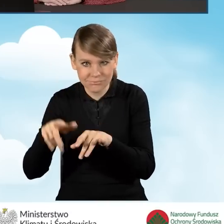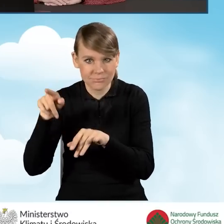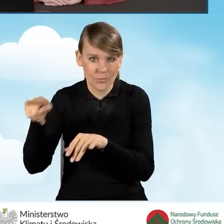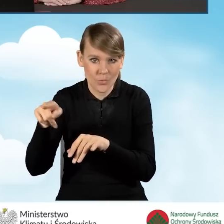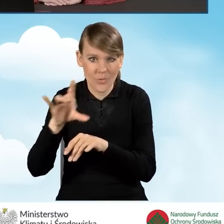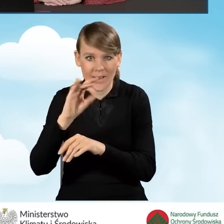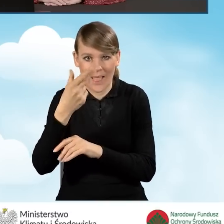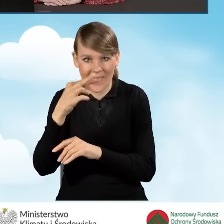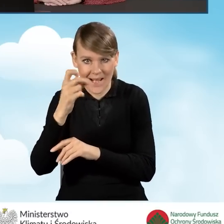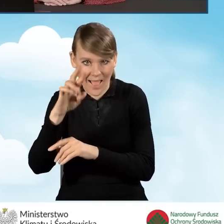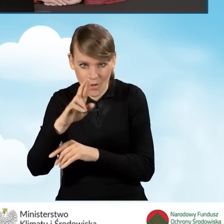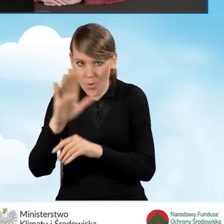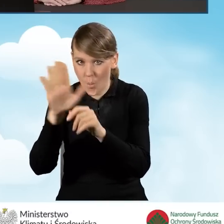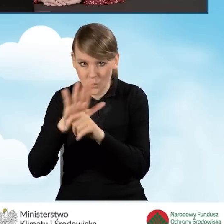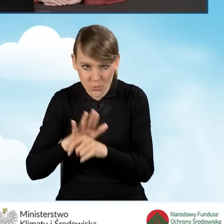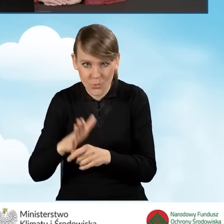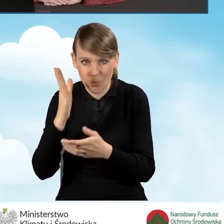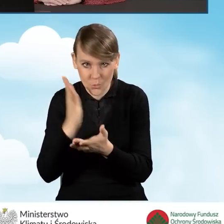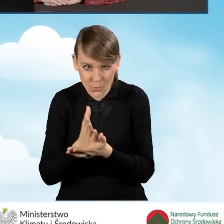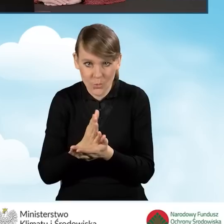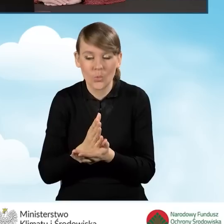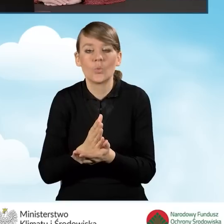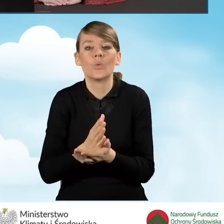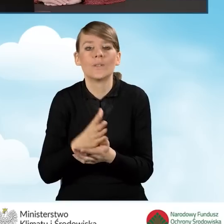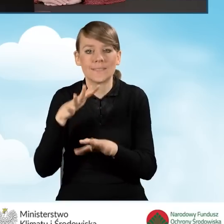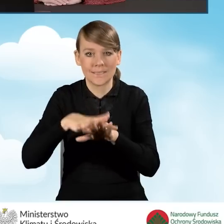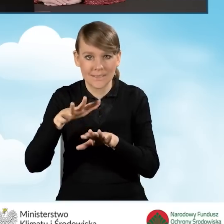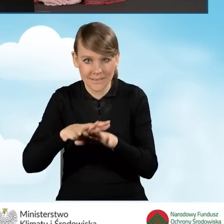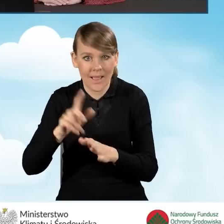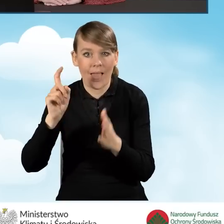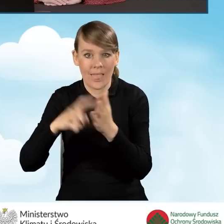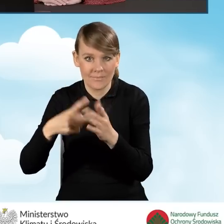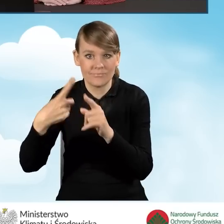wniosku o dofinansowanie, przekazaniu tego wniosku w systemie,